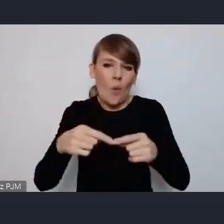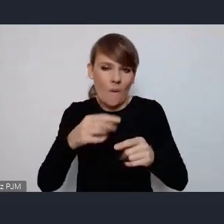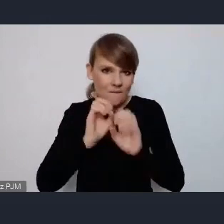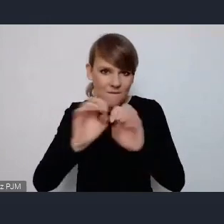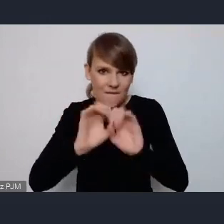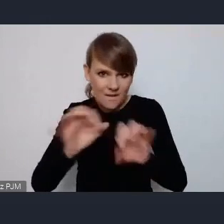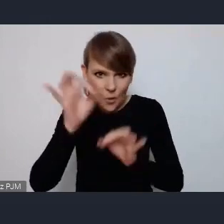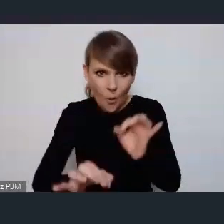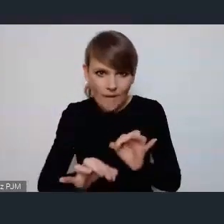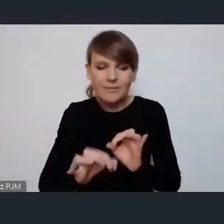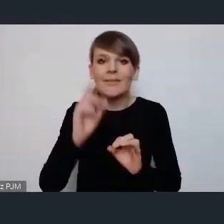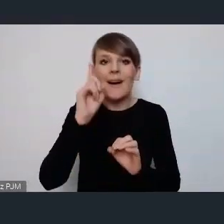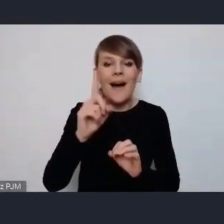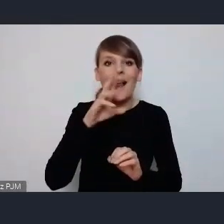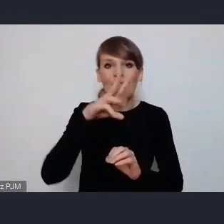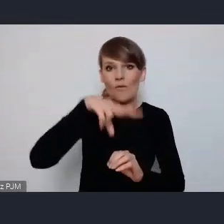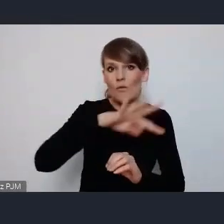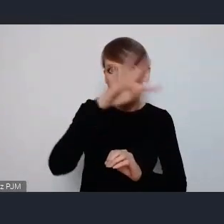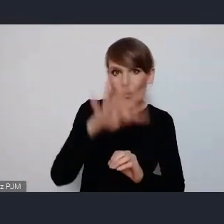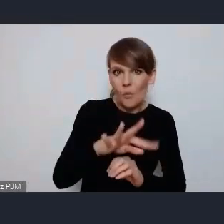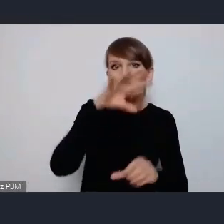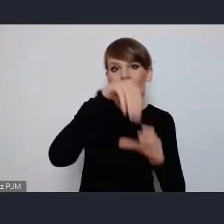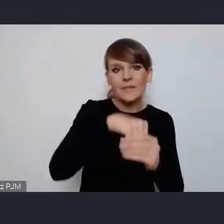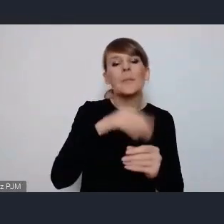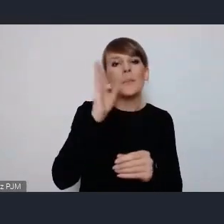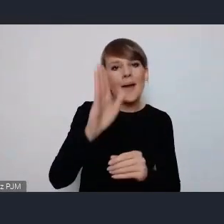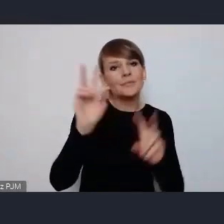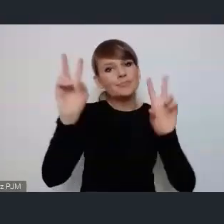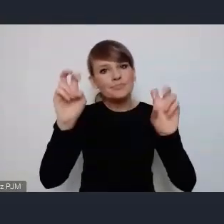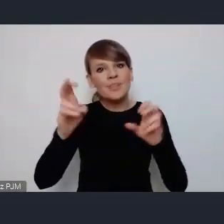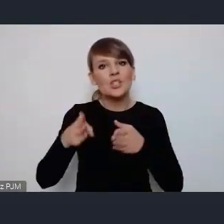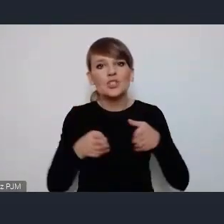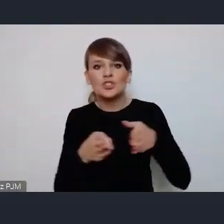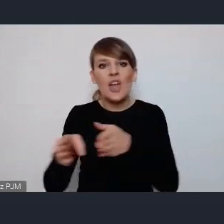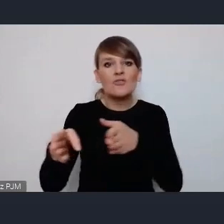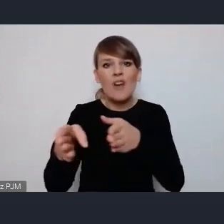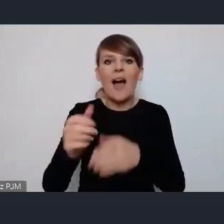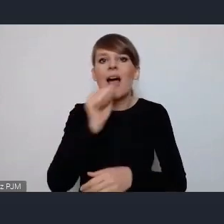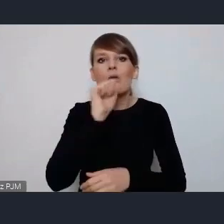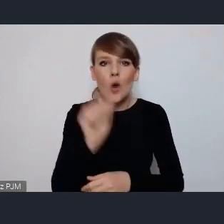też specyfiką Tego WUF-u będzie ścieżka europejska tak zwana, zakładając właśni, że jednak gro uczestników będzie